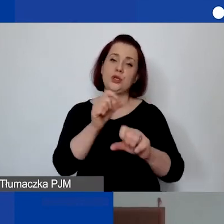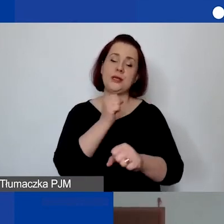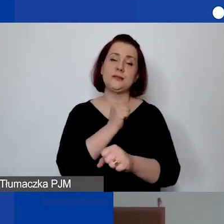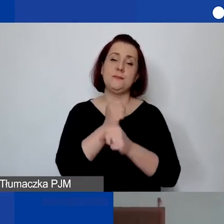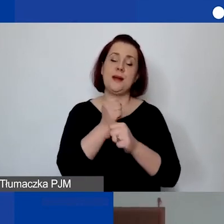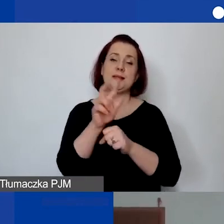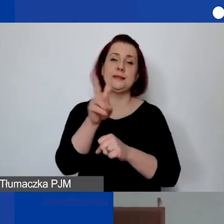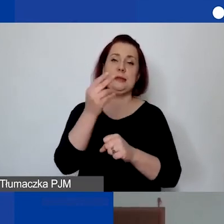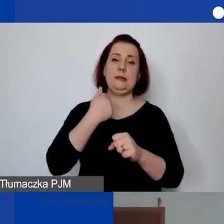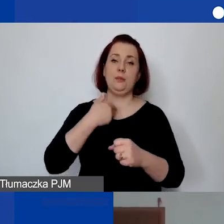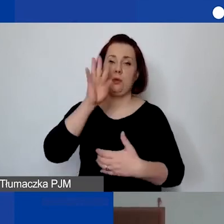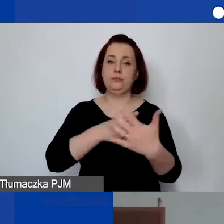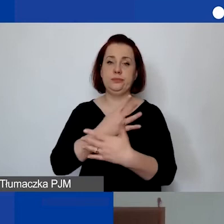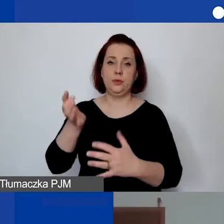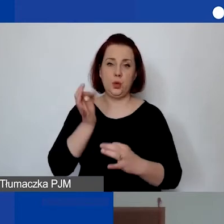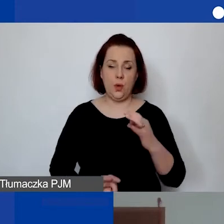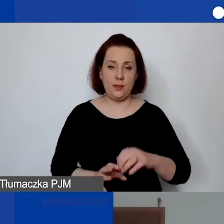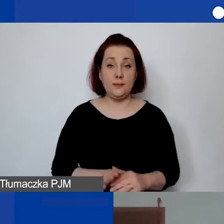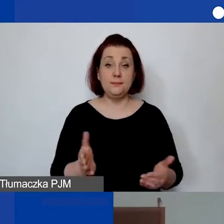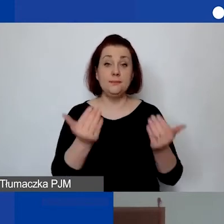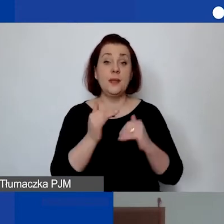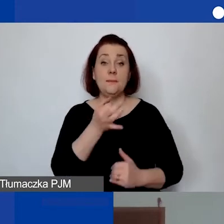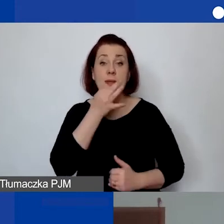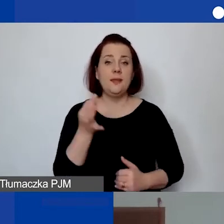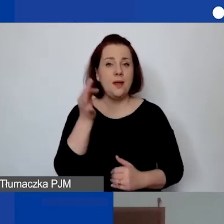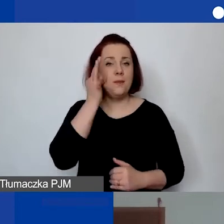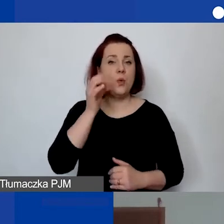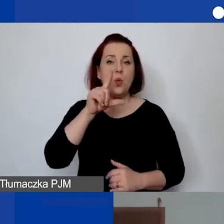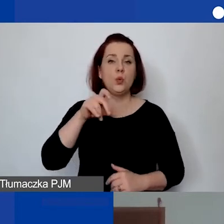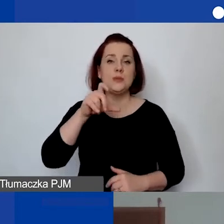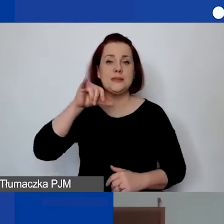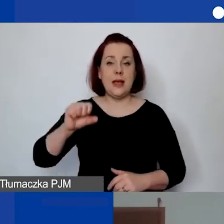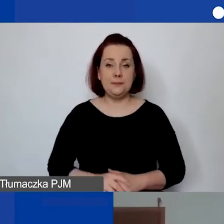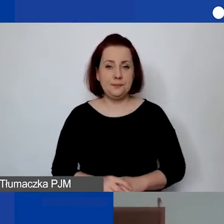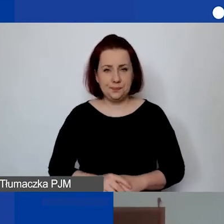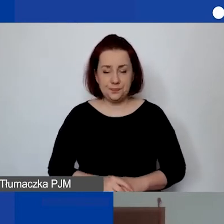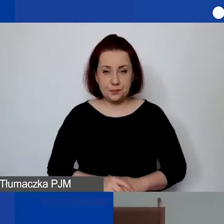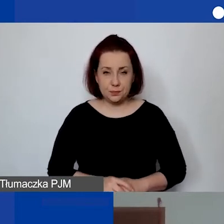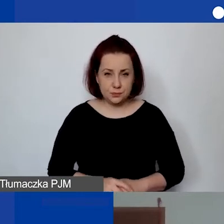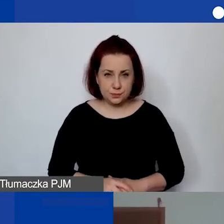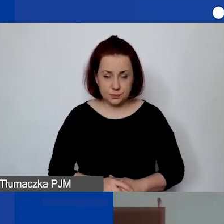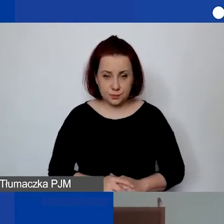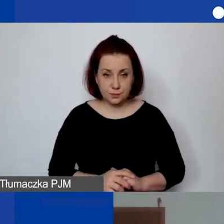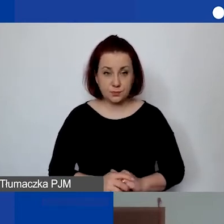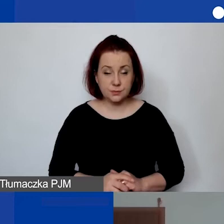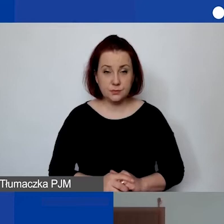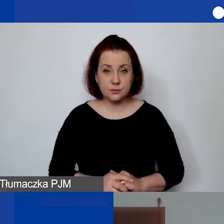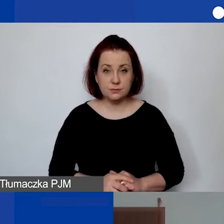Dobrze. Następne pytanie zadała Łucja w takim brzmieniu: "Wartości niematerialne i prawne